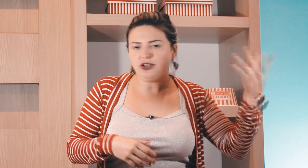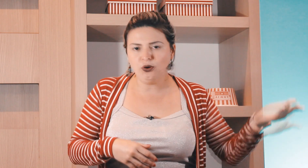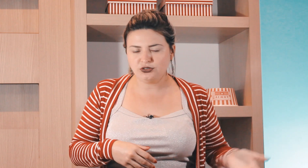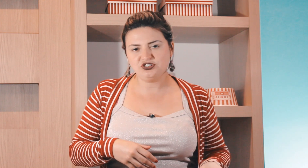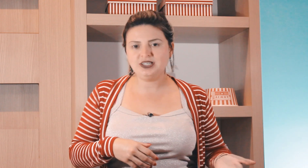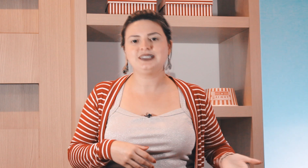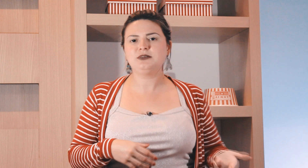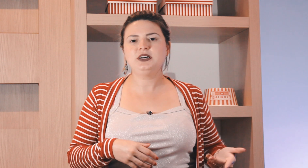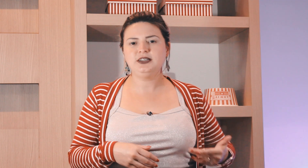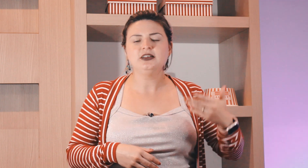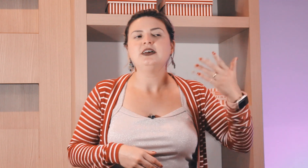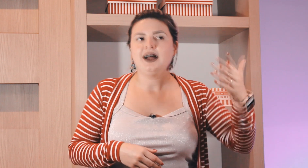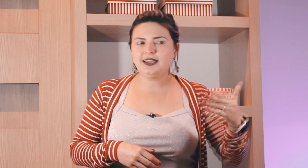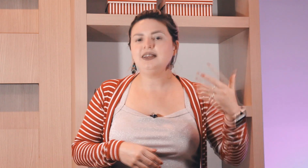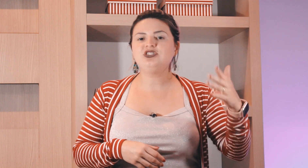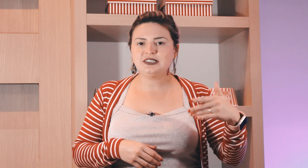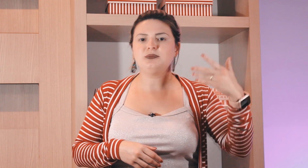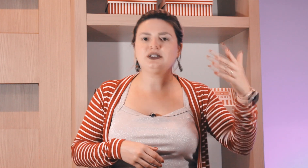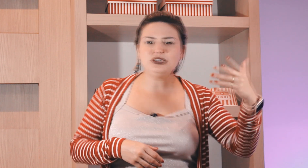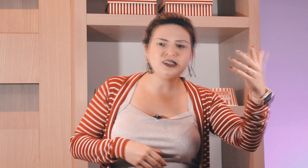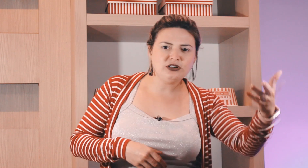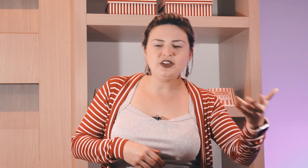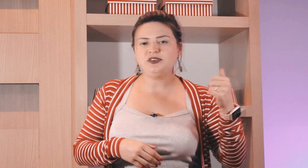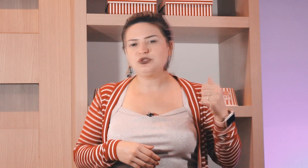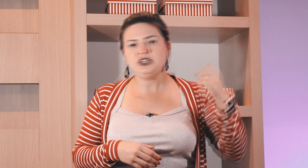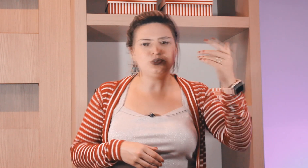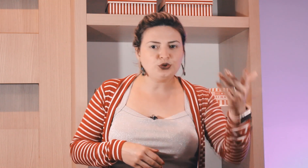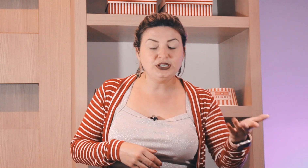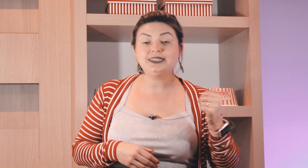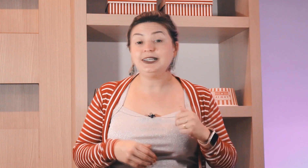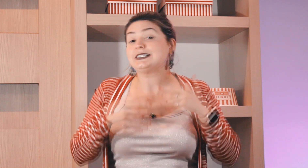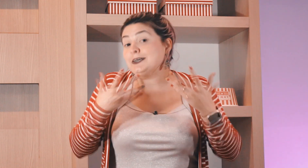falar qualquer outro dia da semana aquele dia da semana toda segunda-feira eu faço isso ou toda